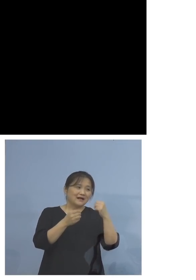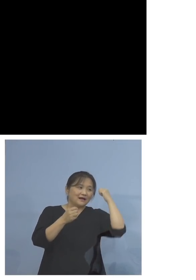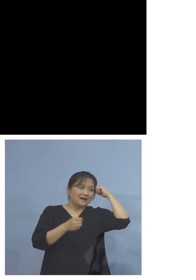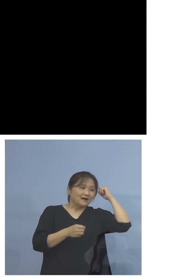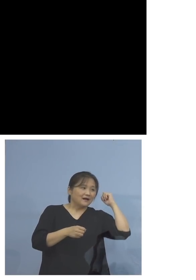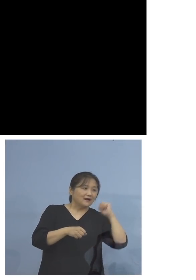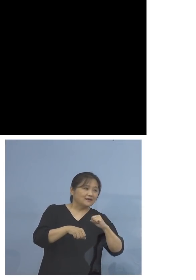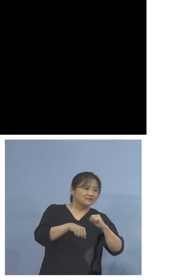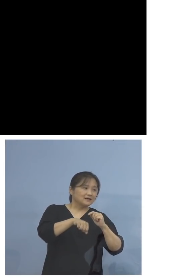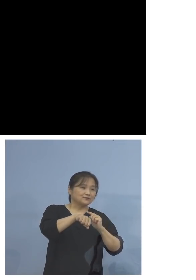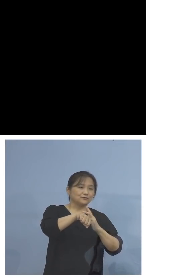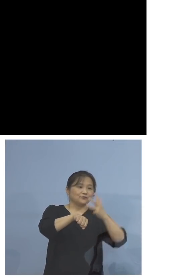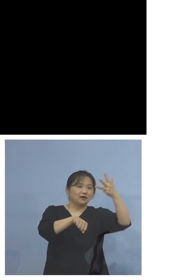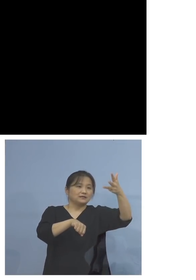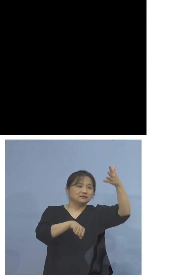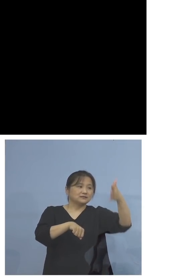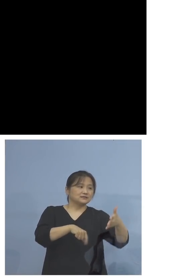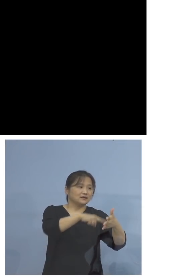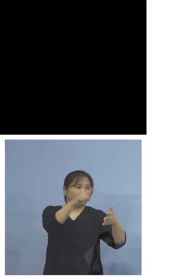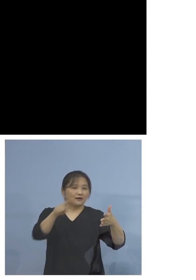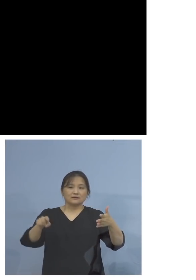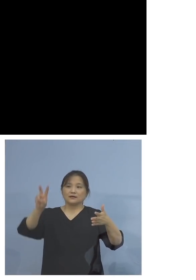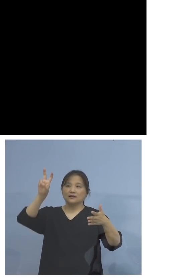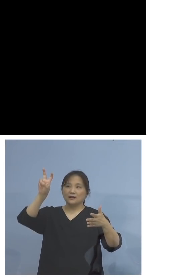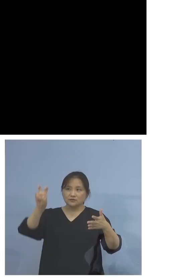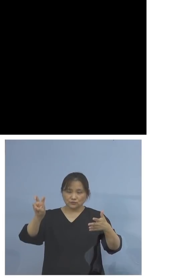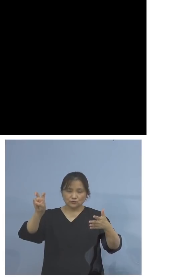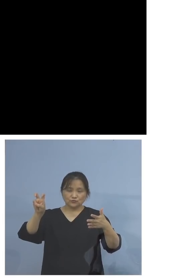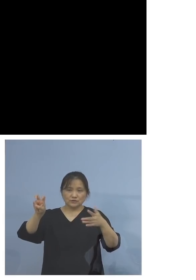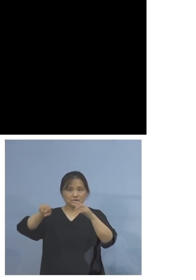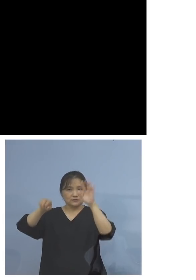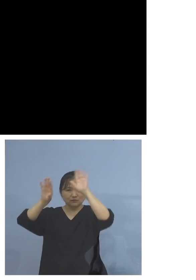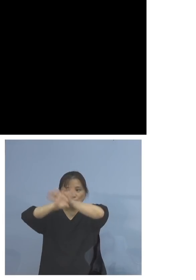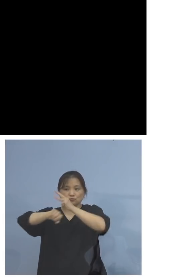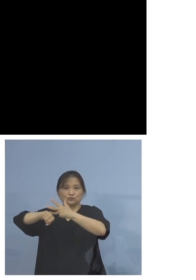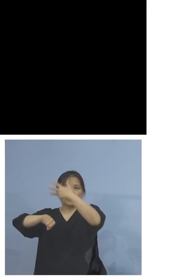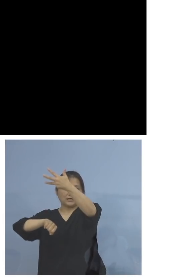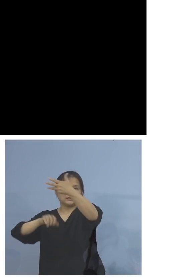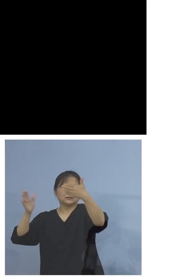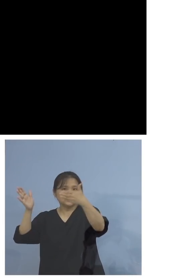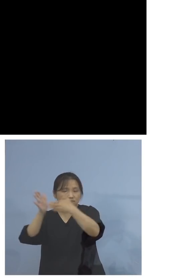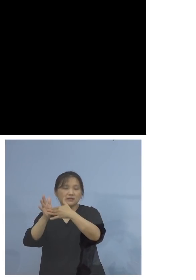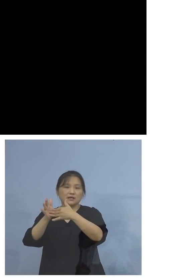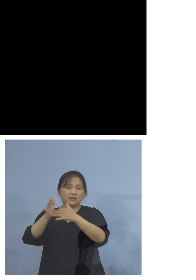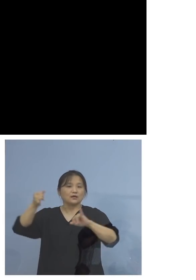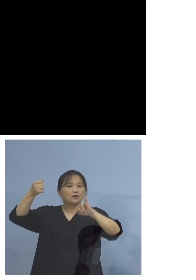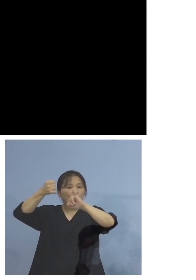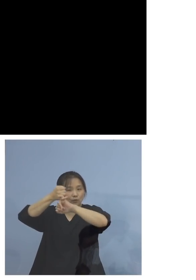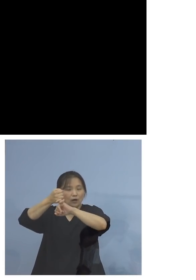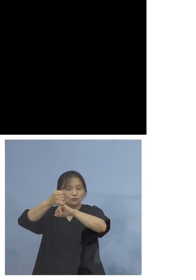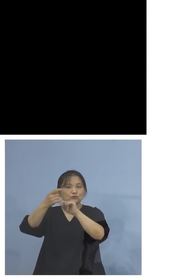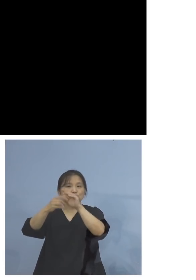土日祝日も受付をしております どうぞ予約をしていただければと